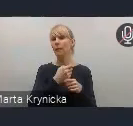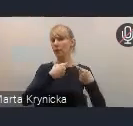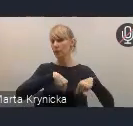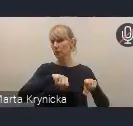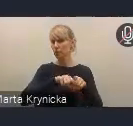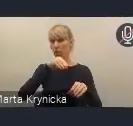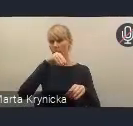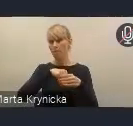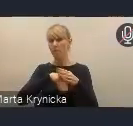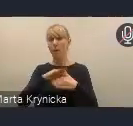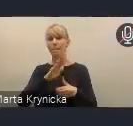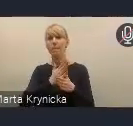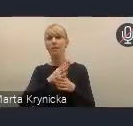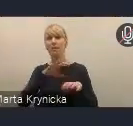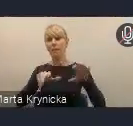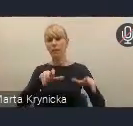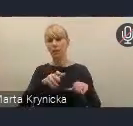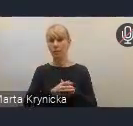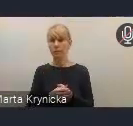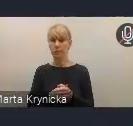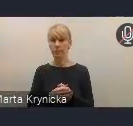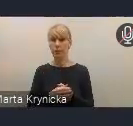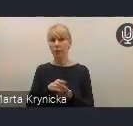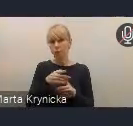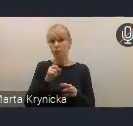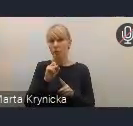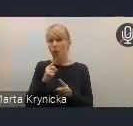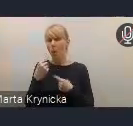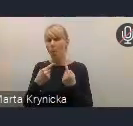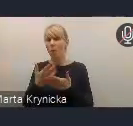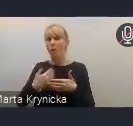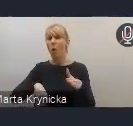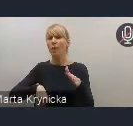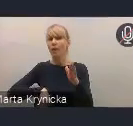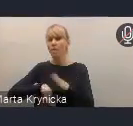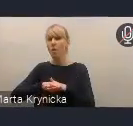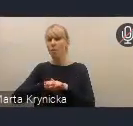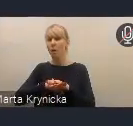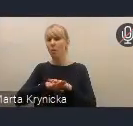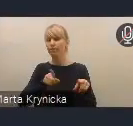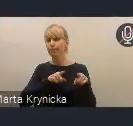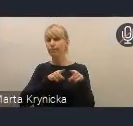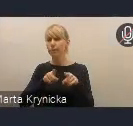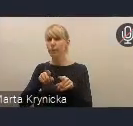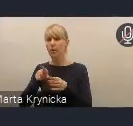Mówię teraz tutaj o takiej formalnej ścieżce przyjmowania dokumentów.